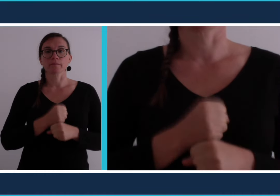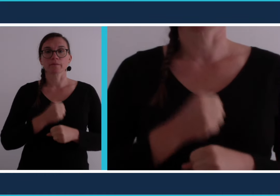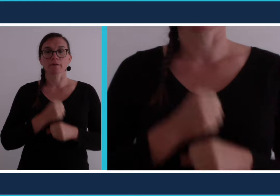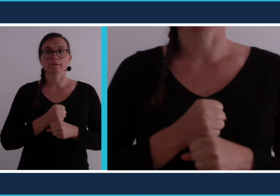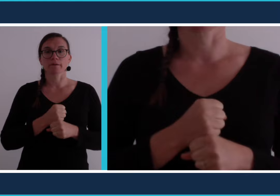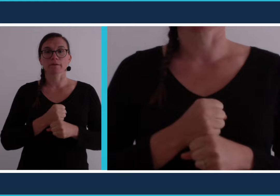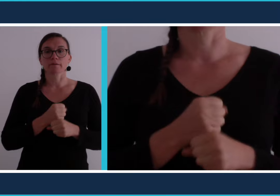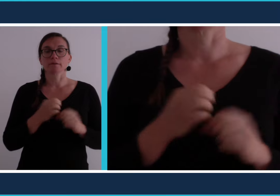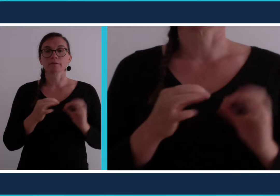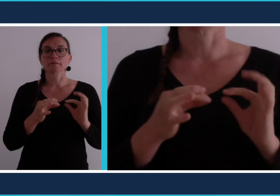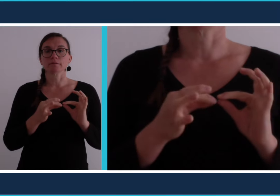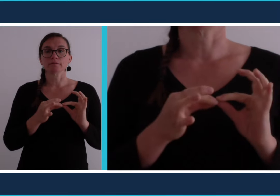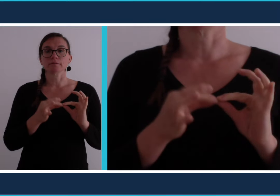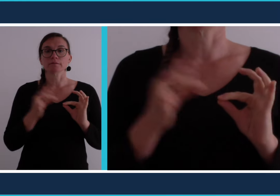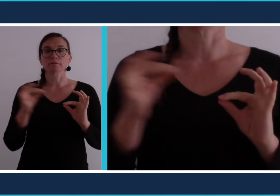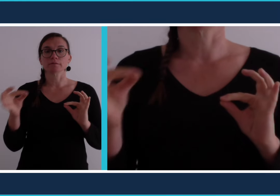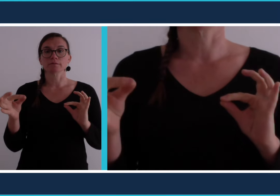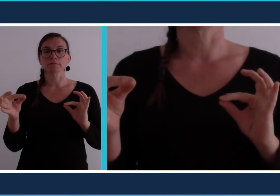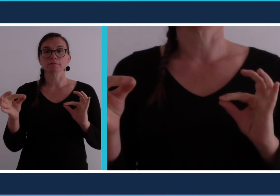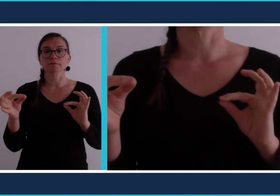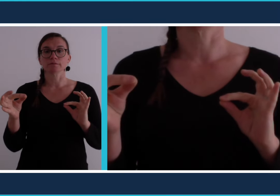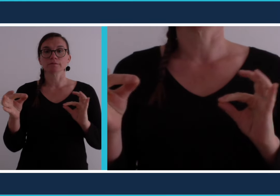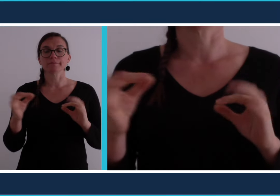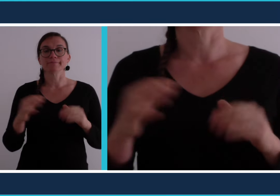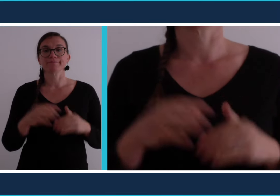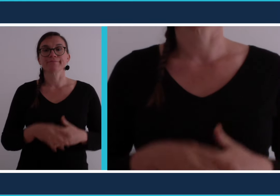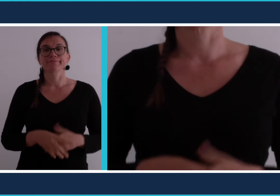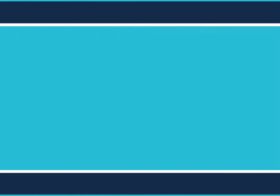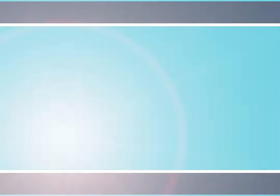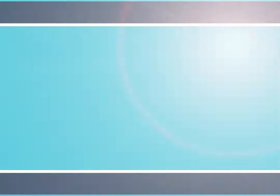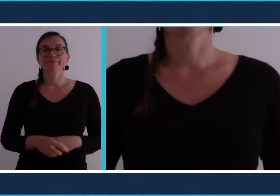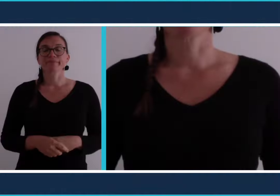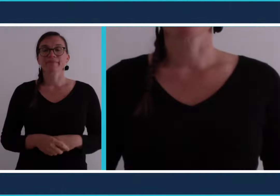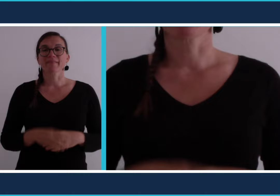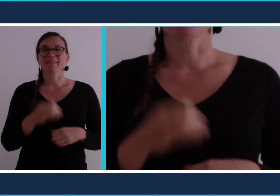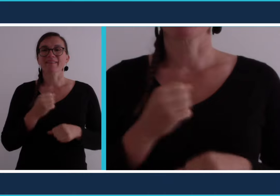En langue des signes on associe deux mots [travail] et [distance]